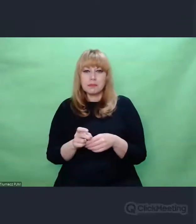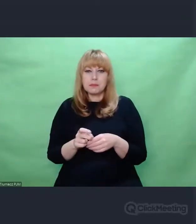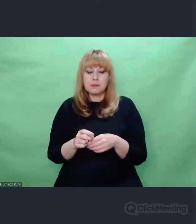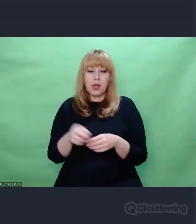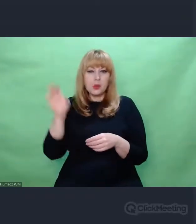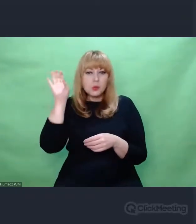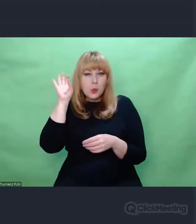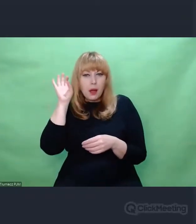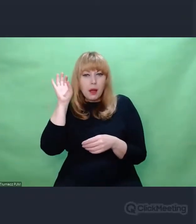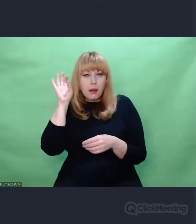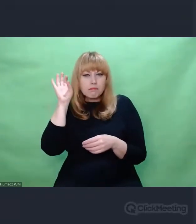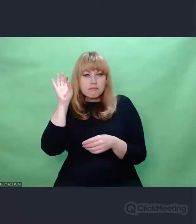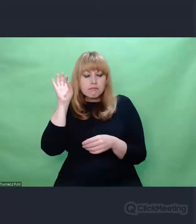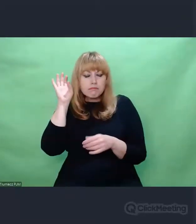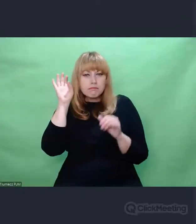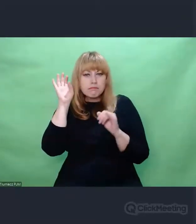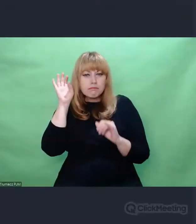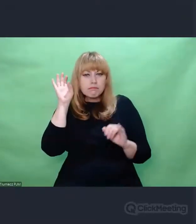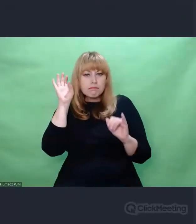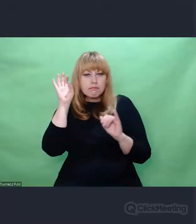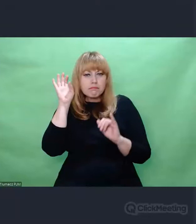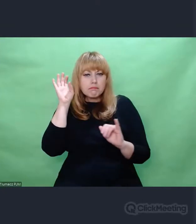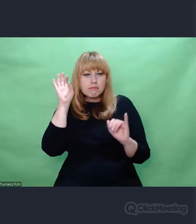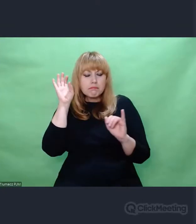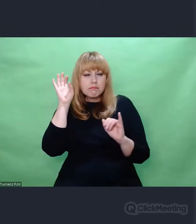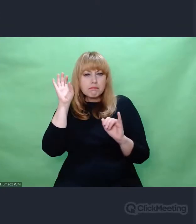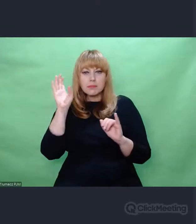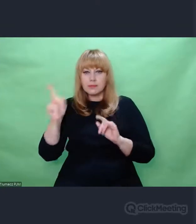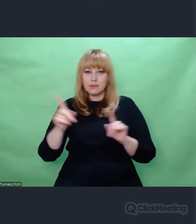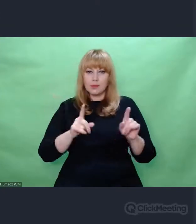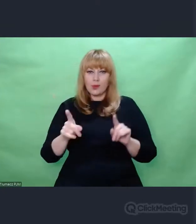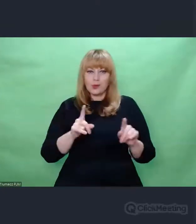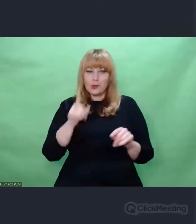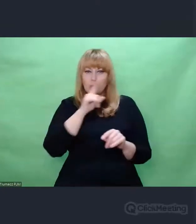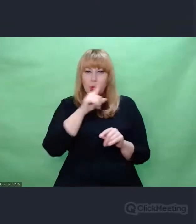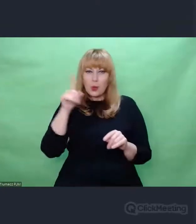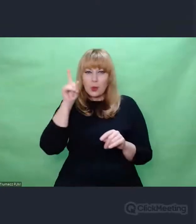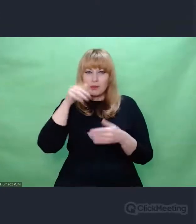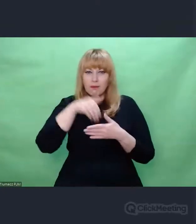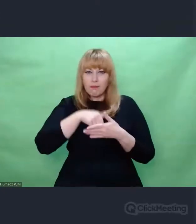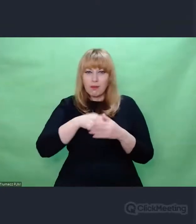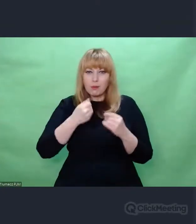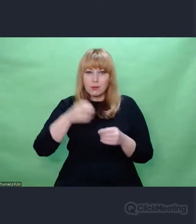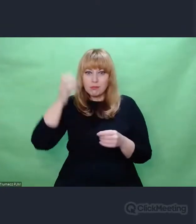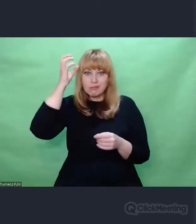którymi musieli wykazać się ludzie posługujący się Enigmą.